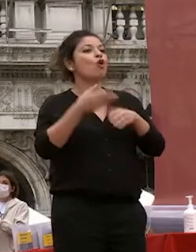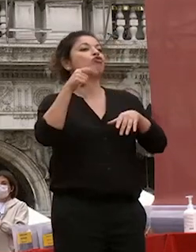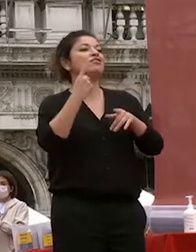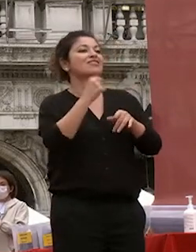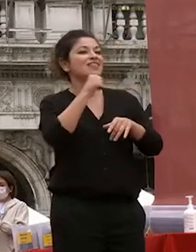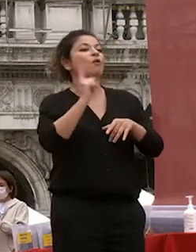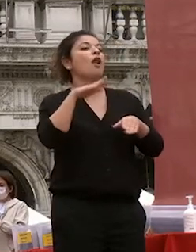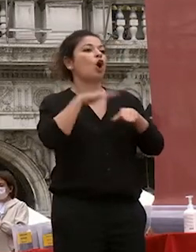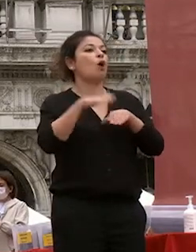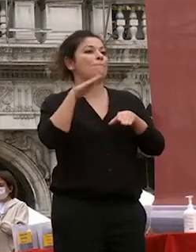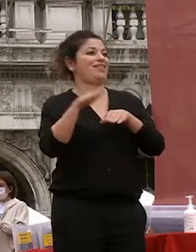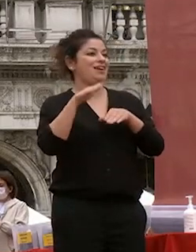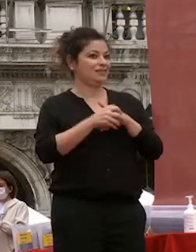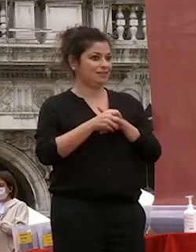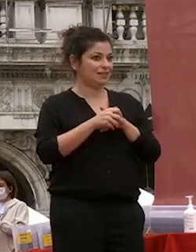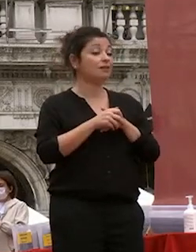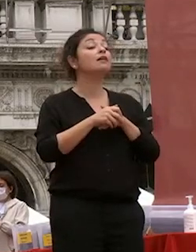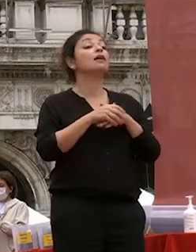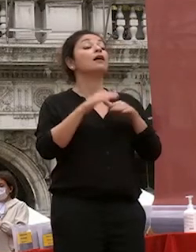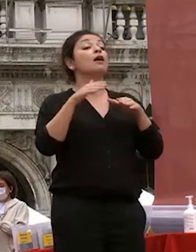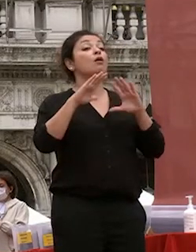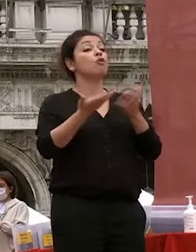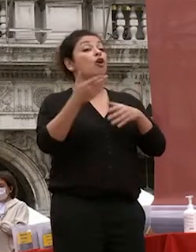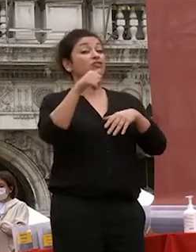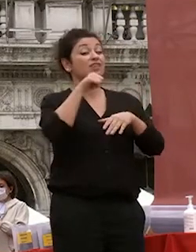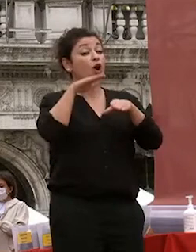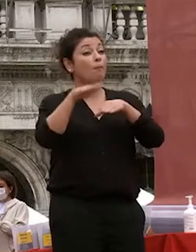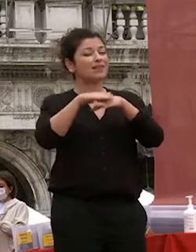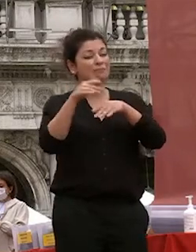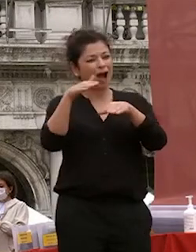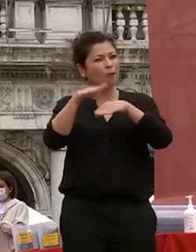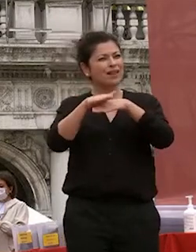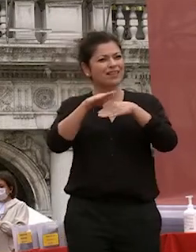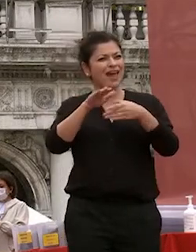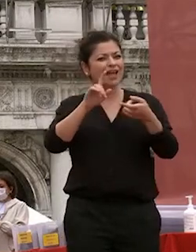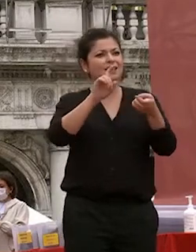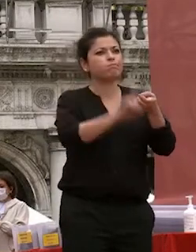quelle che hanno quelle competenze che però poggiano su uno stato di conoscenza